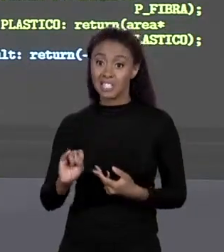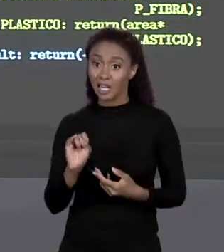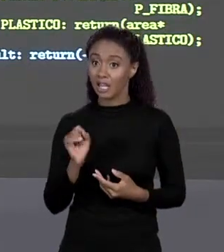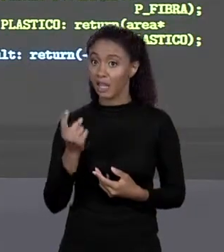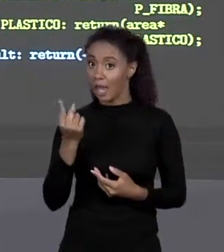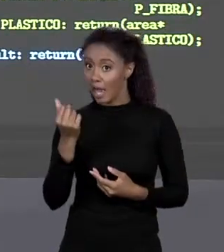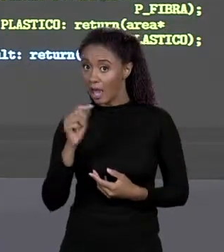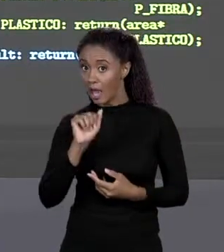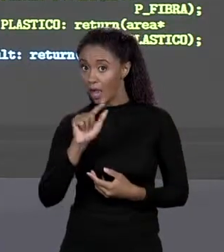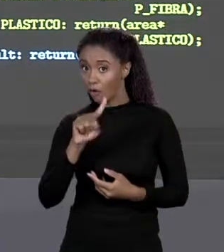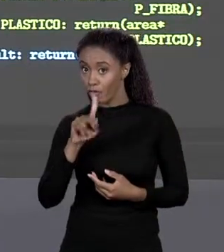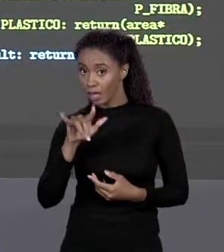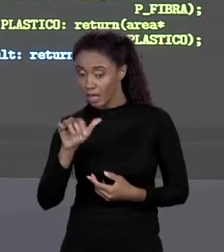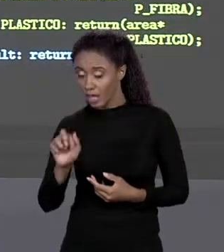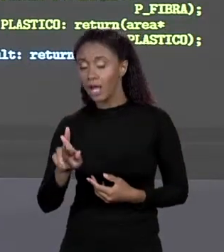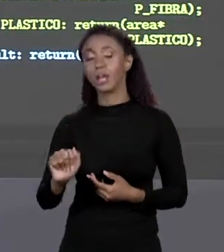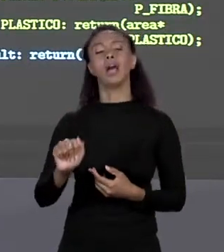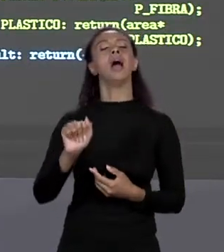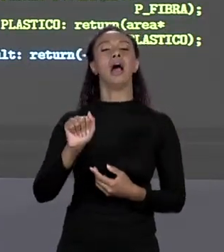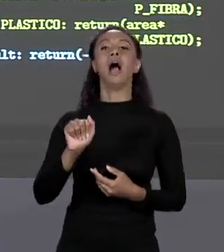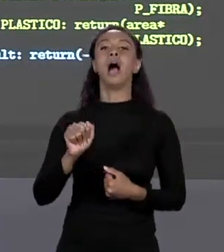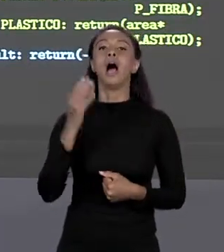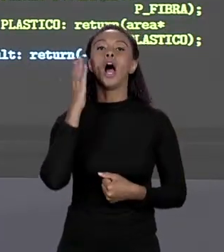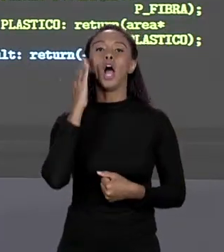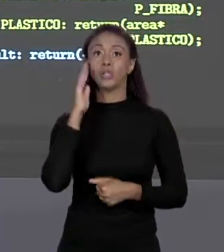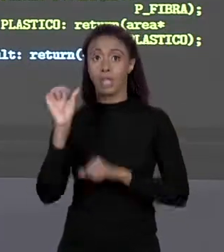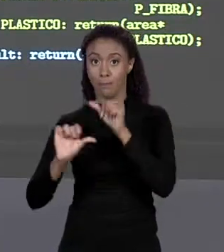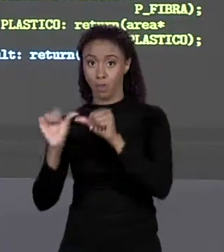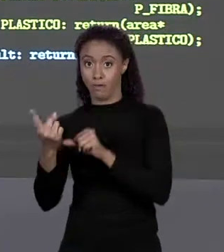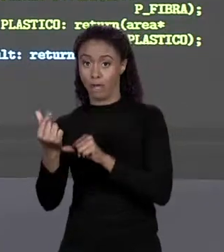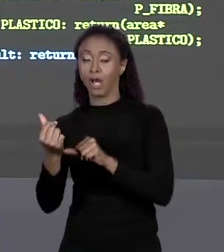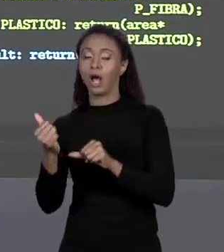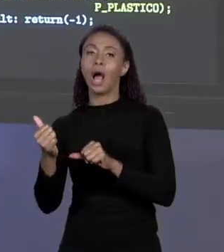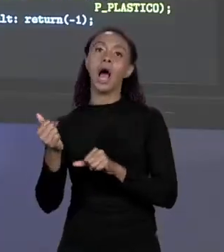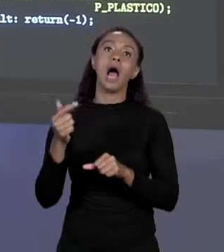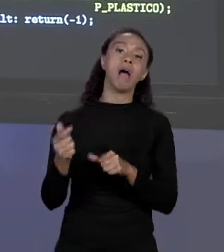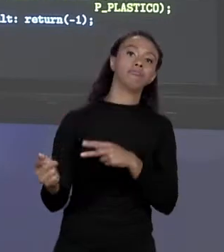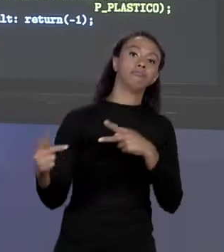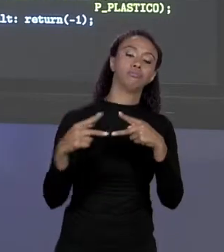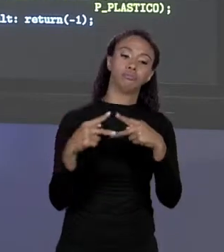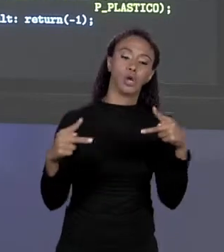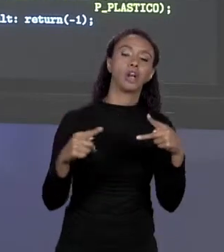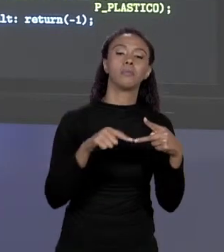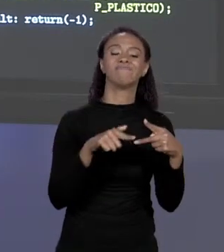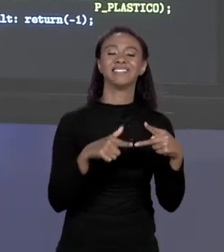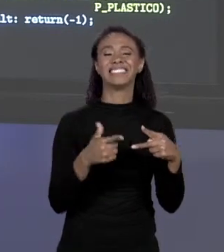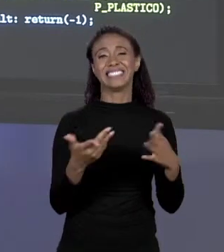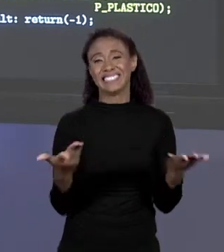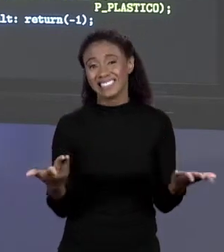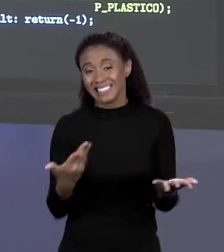JÁ SEI ONDE ESTÁ, ESTÁ LÁ NO INÍCIO DO PROGRAMA. ENTÃO MELHOROU, MAS REALMENTE NÃO